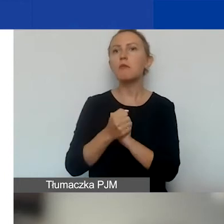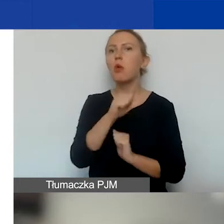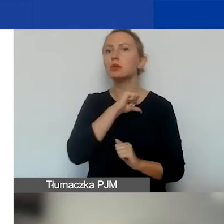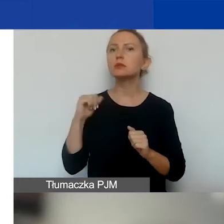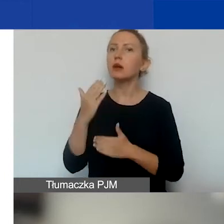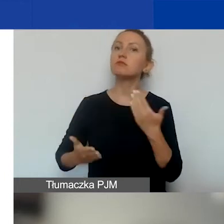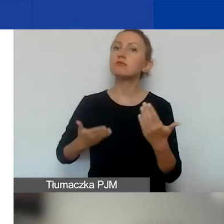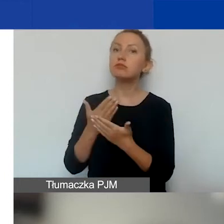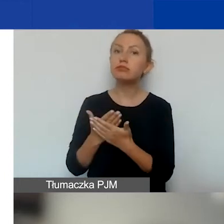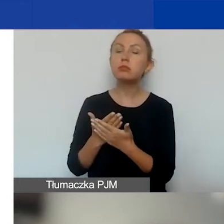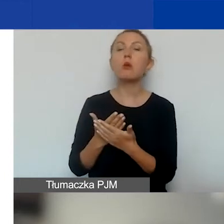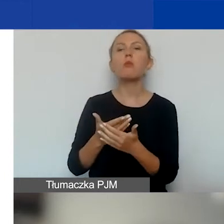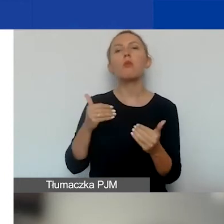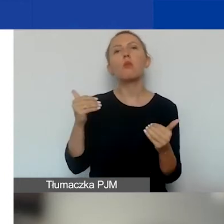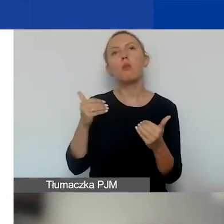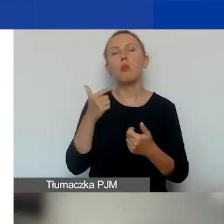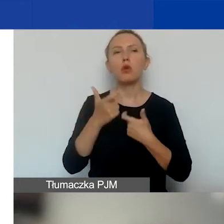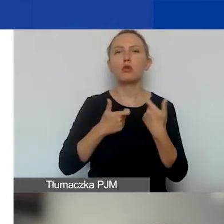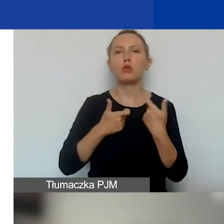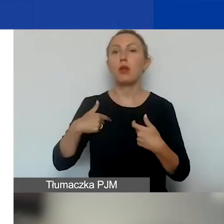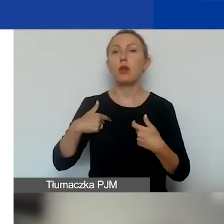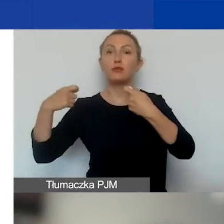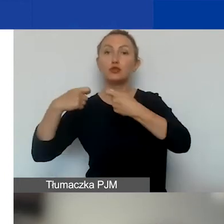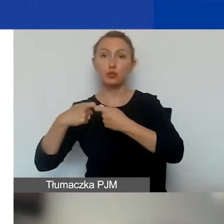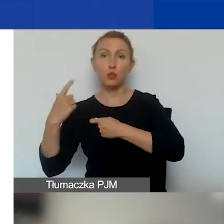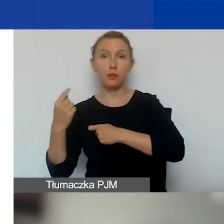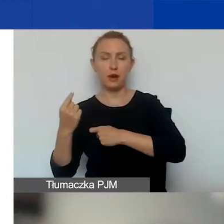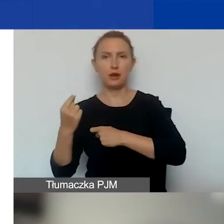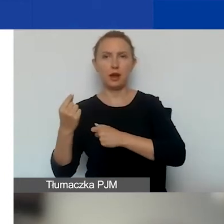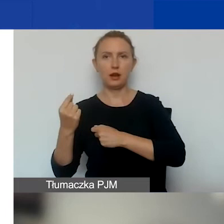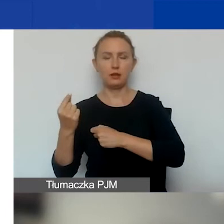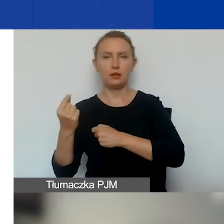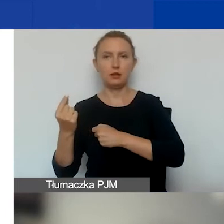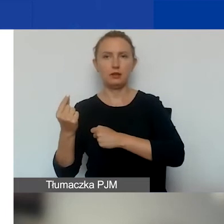to możemy również wystąpić jako partner